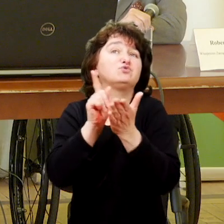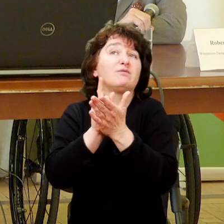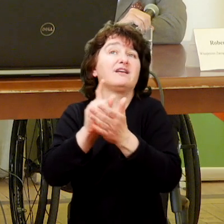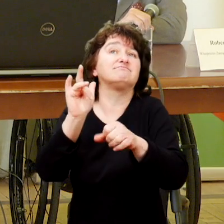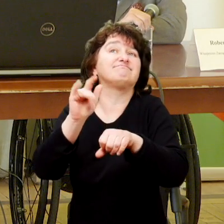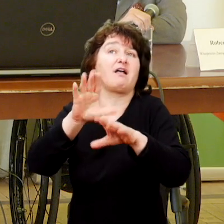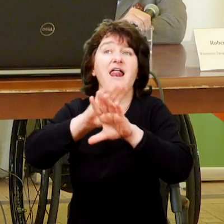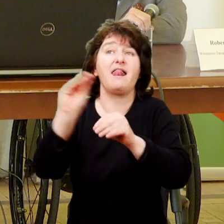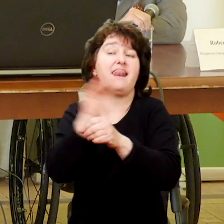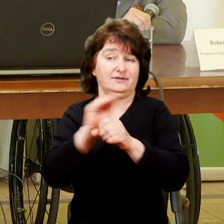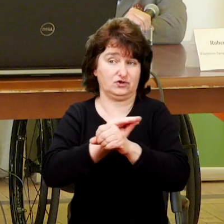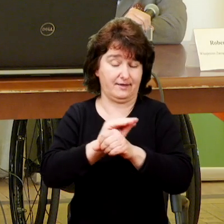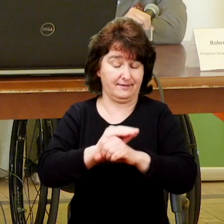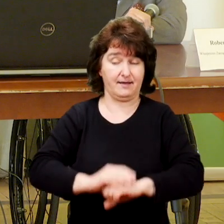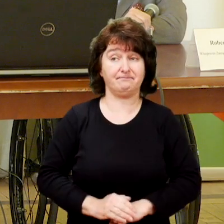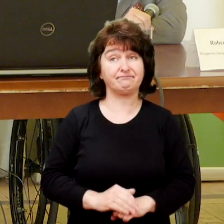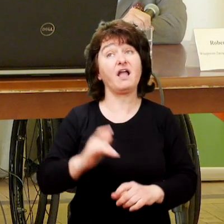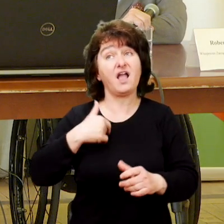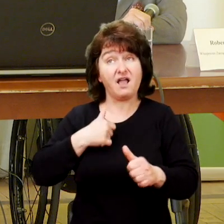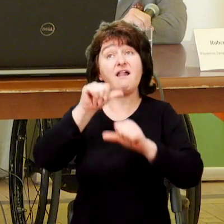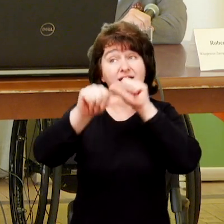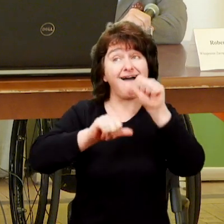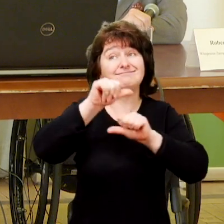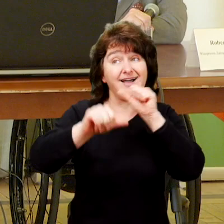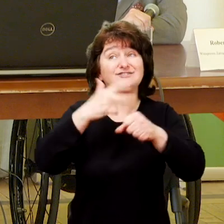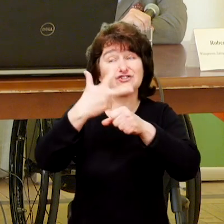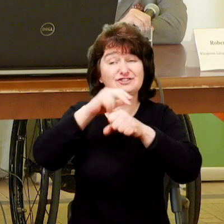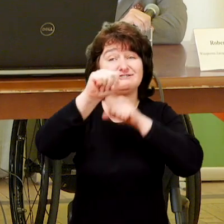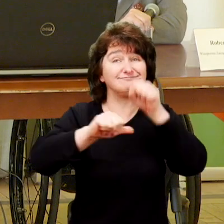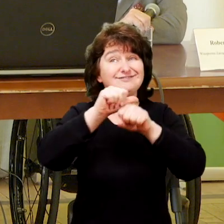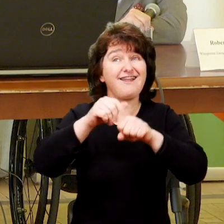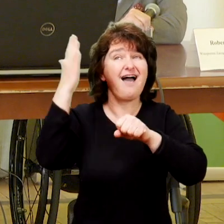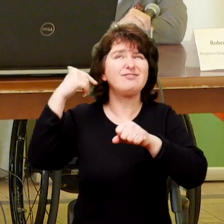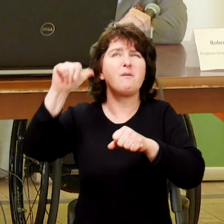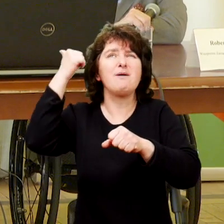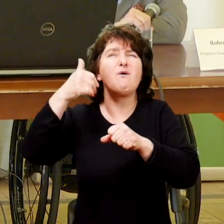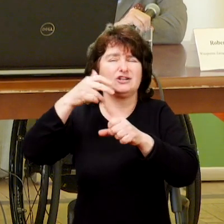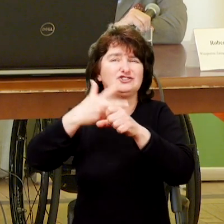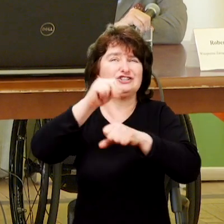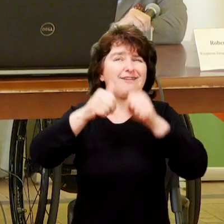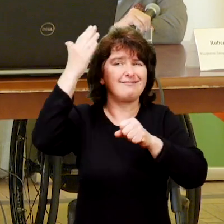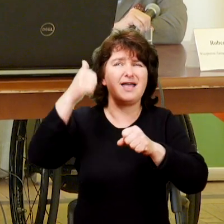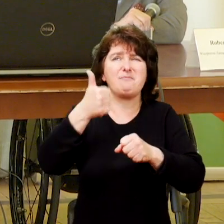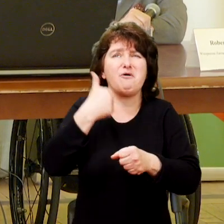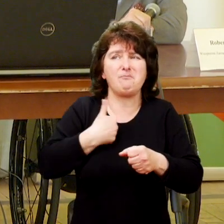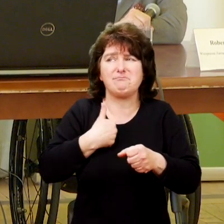Do chwili obecnej trwamy, kiedyś, trzydzieści lat temu był to jeden mały pokoik.